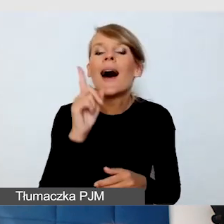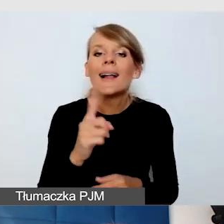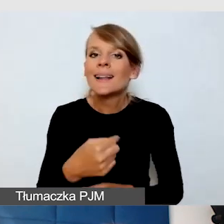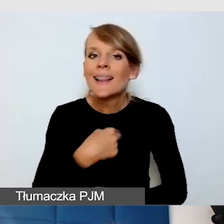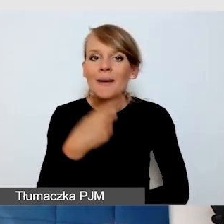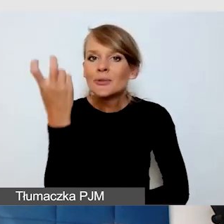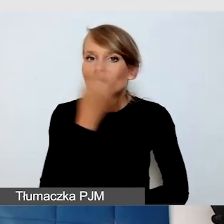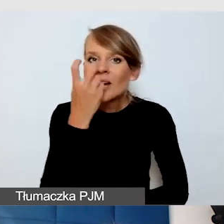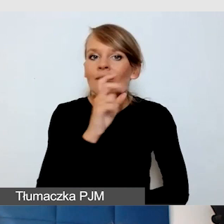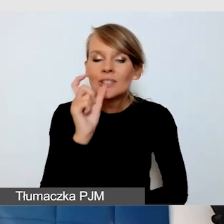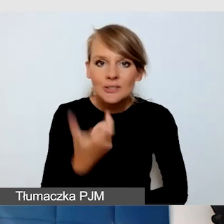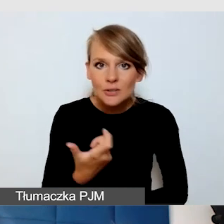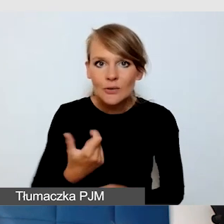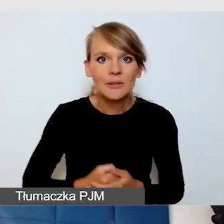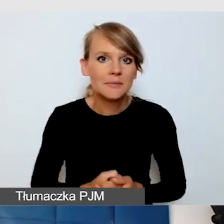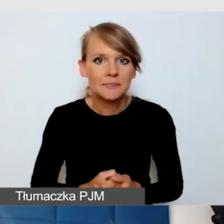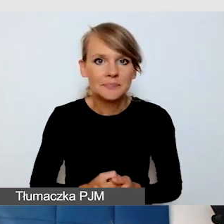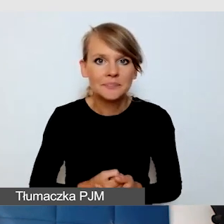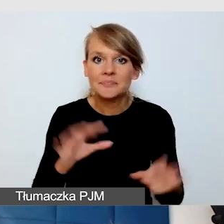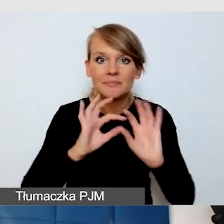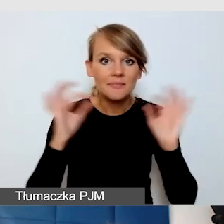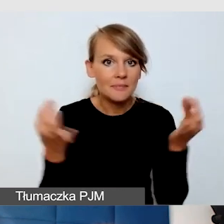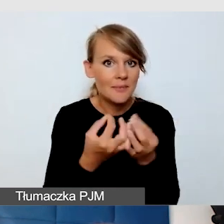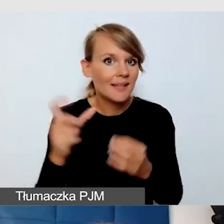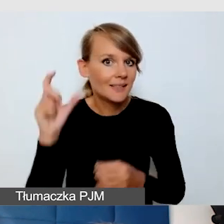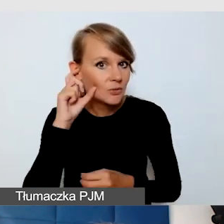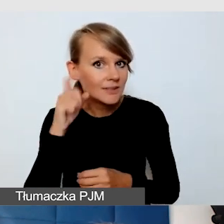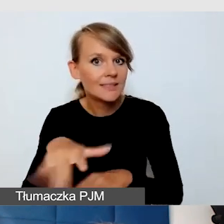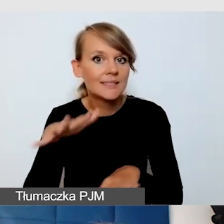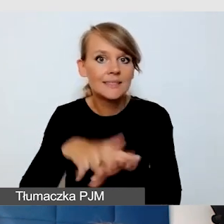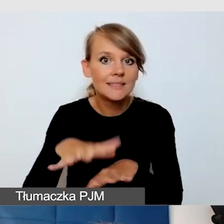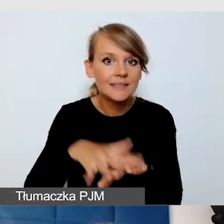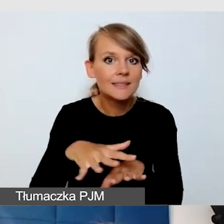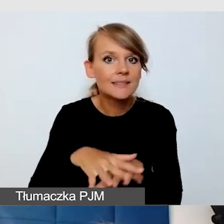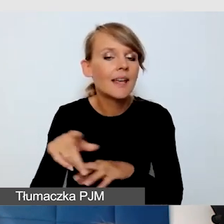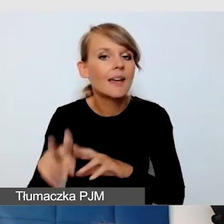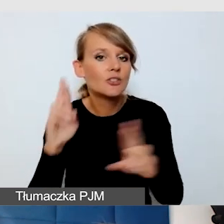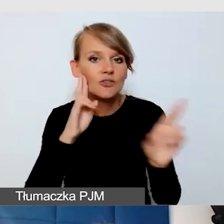nie zawsze pętla intuicyjna, system nagłośnienia jest tak ważny,